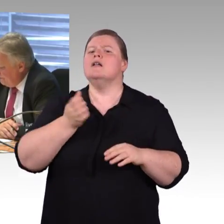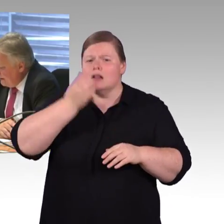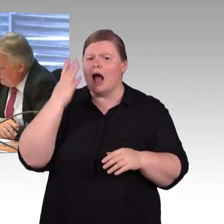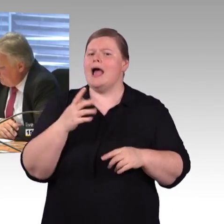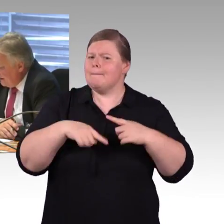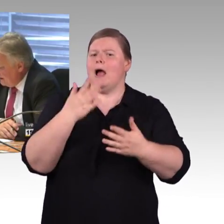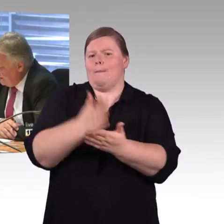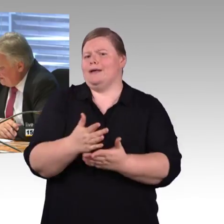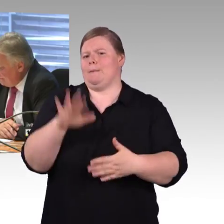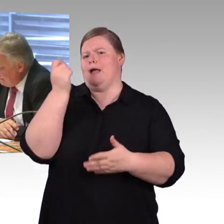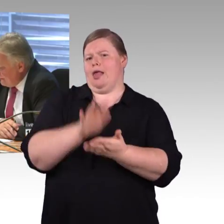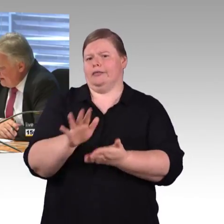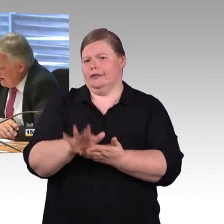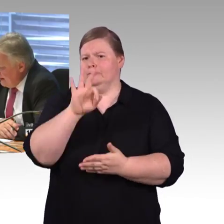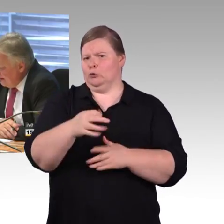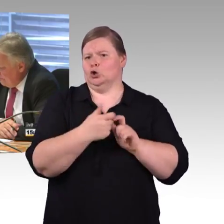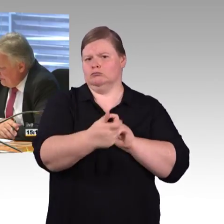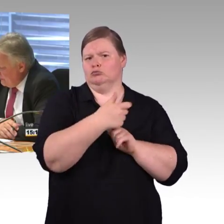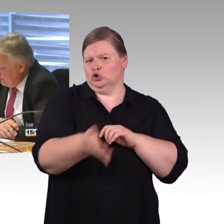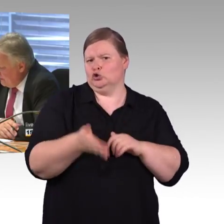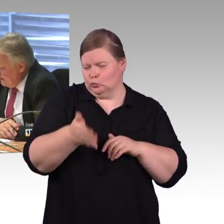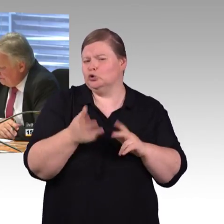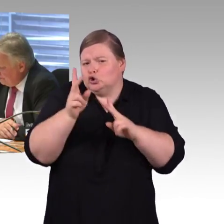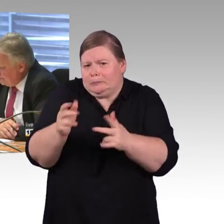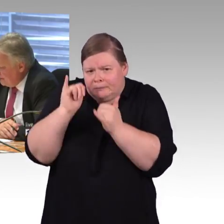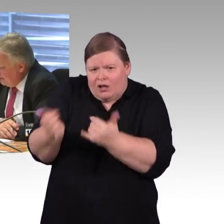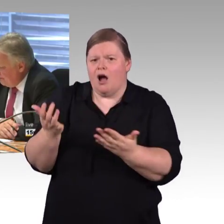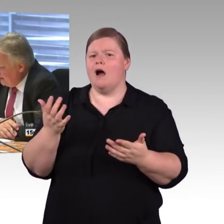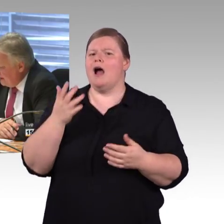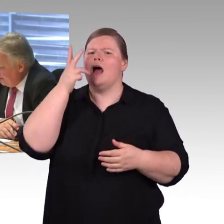Und an Herrn Schwarz noch mal zur Thematik